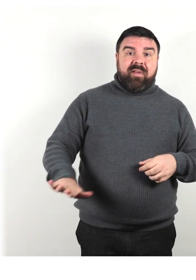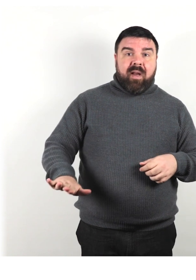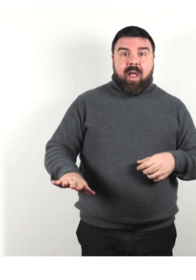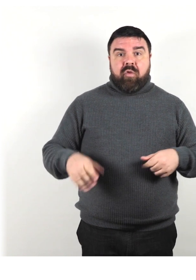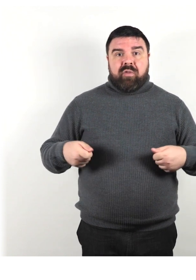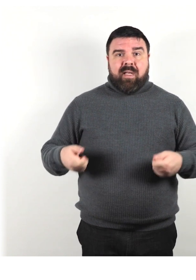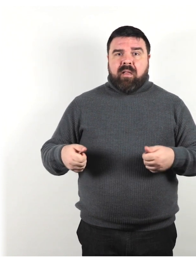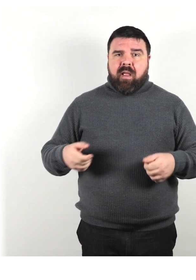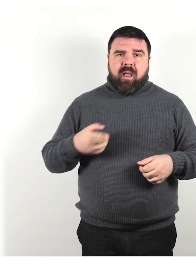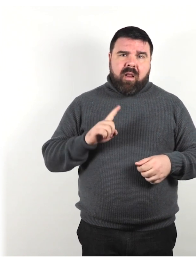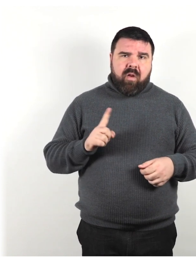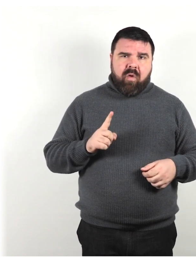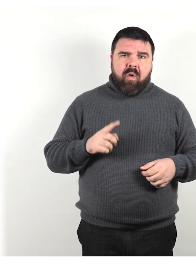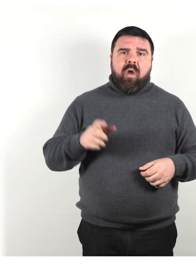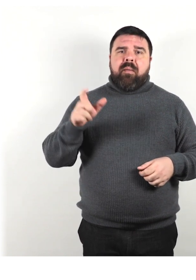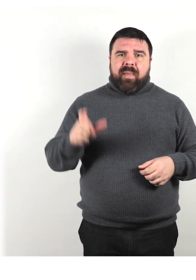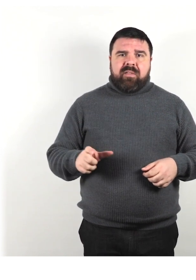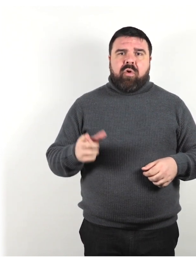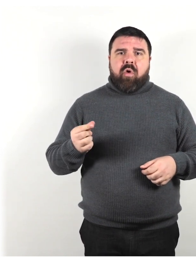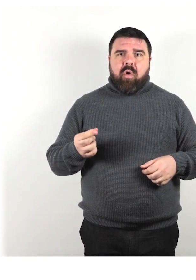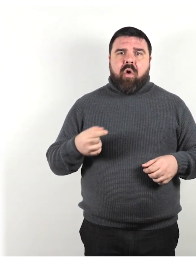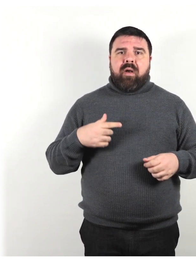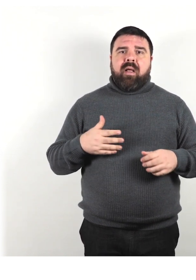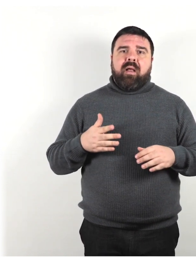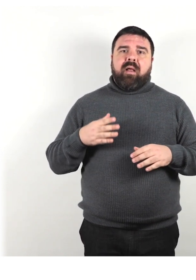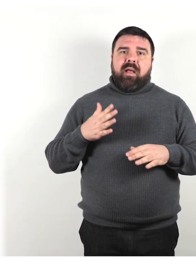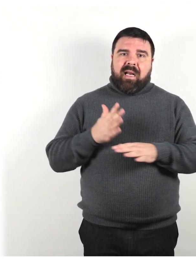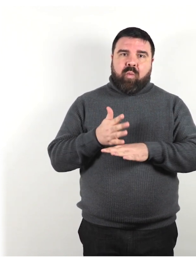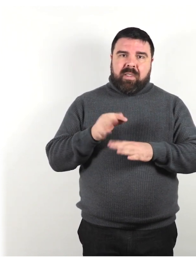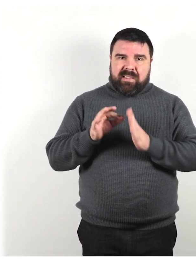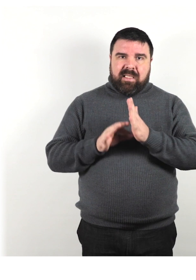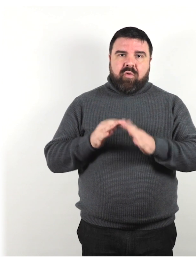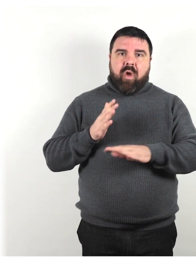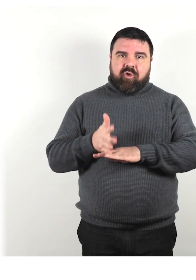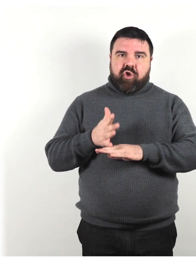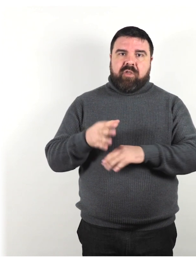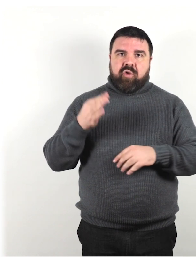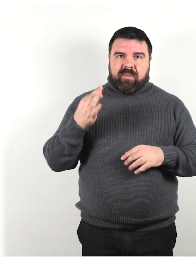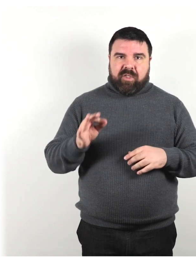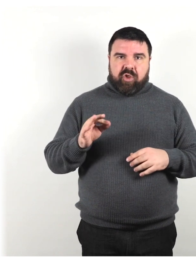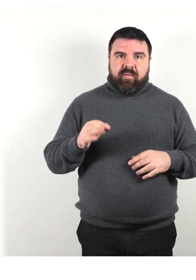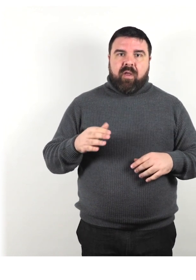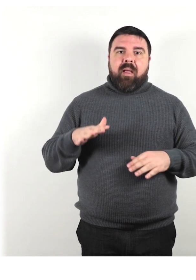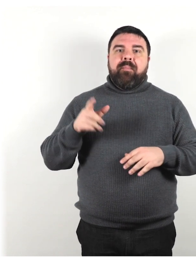prova a dire persona con un requisito di accesso specifico o persona su una sedia a rotelle,